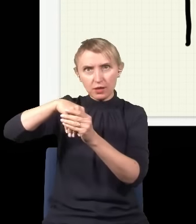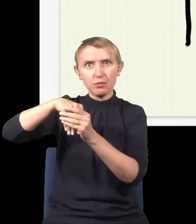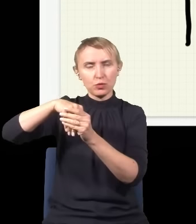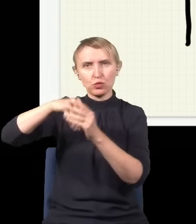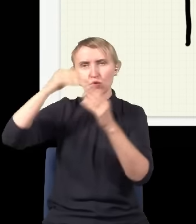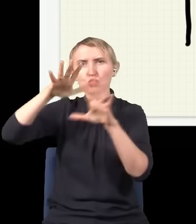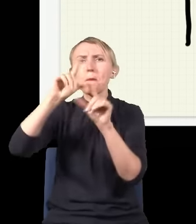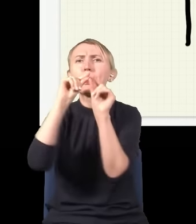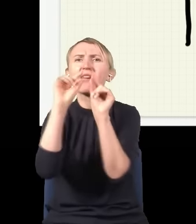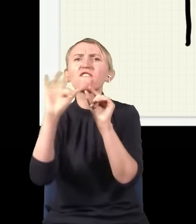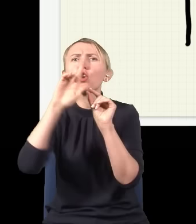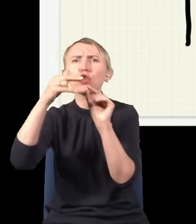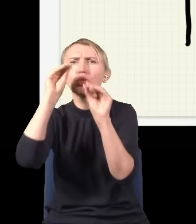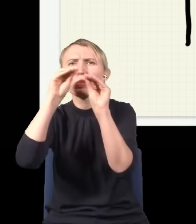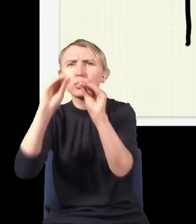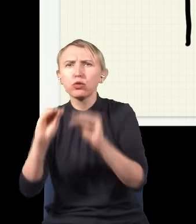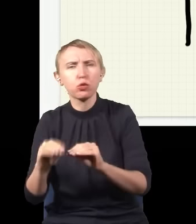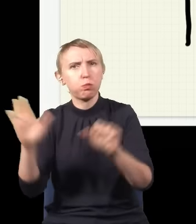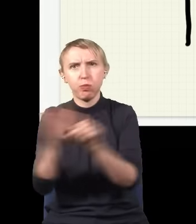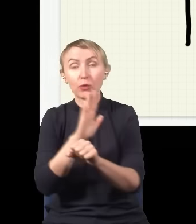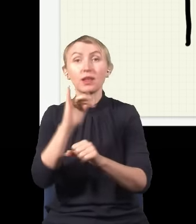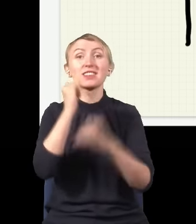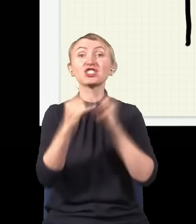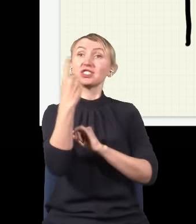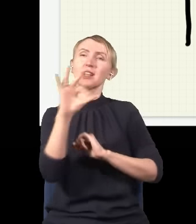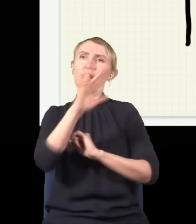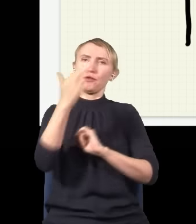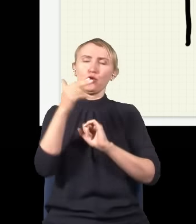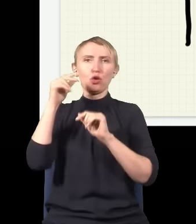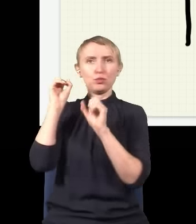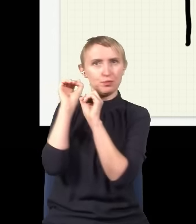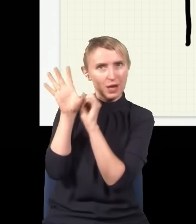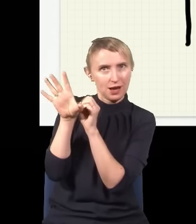dużo malutkich fotonów. I jeżeli wypuszczę jeden foton z mojego źródła,